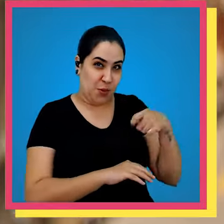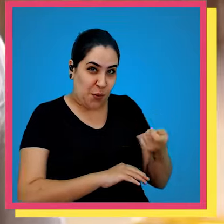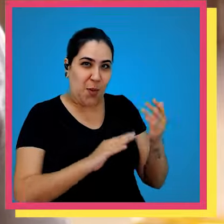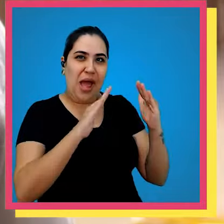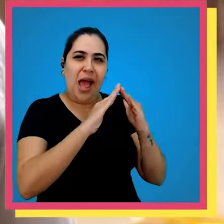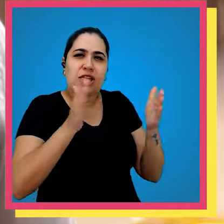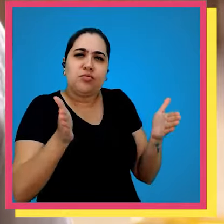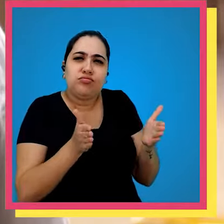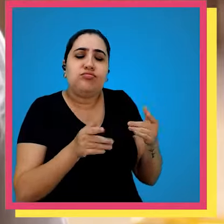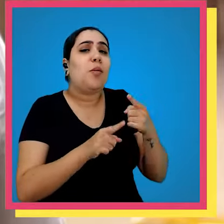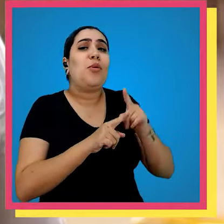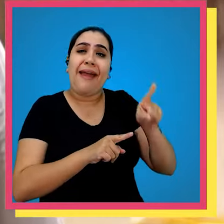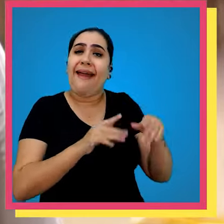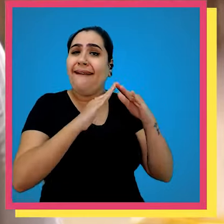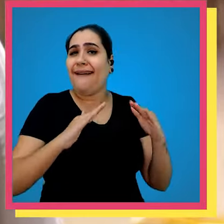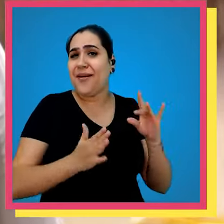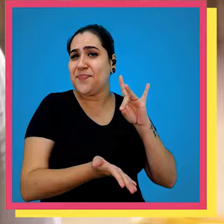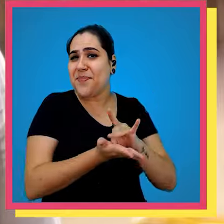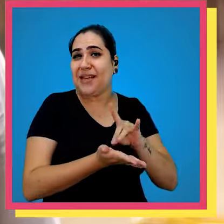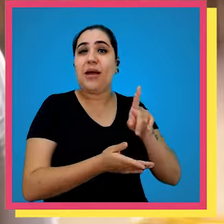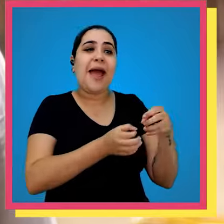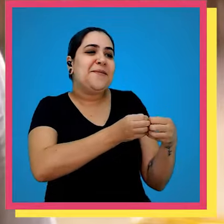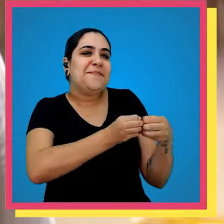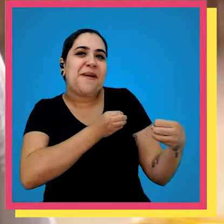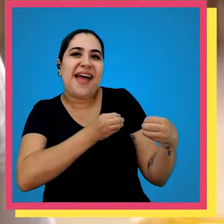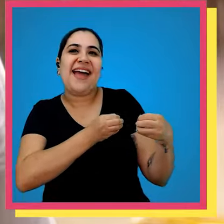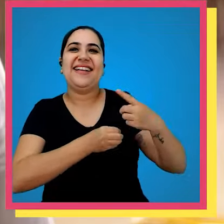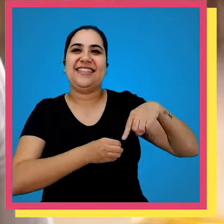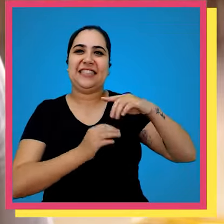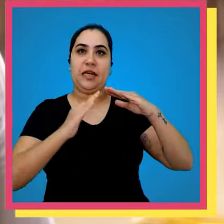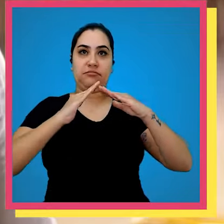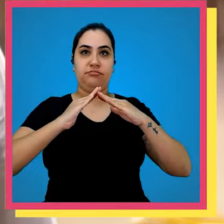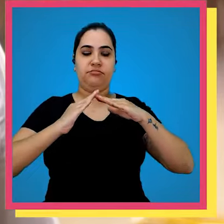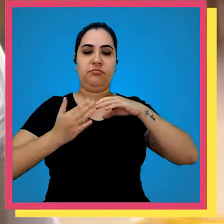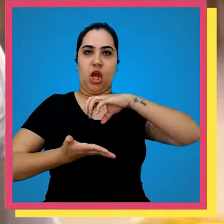bem se chama casinha porque ele é uma casinha ele é um adendo aqui é o nosso